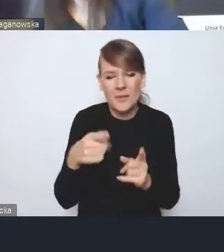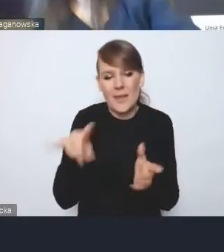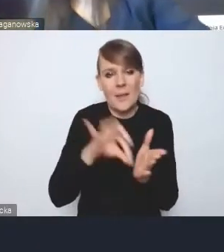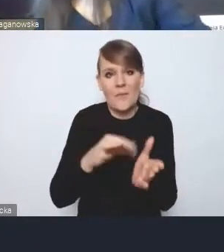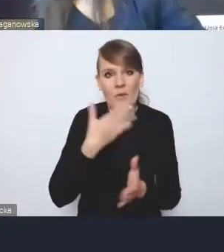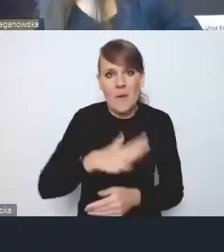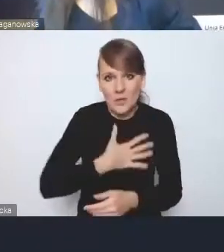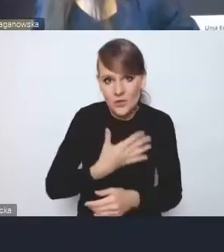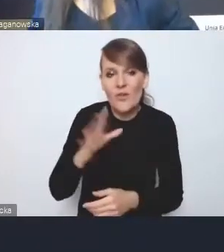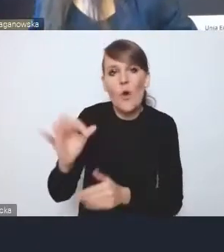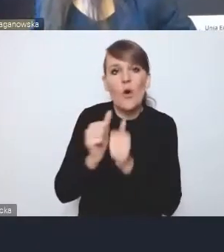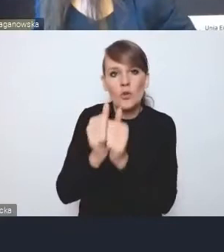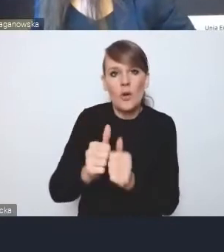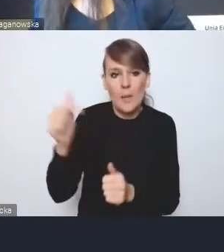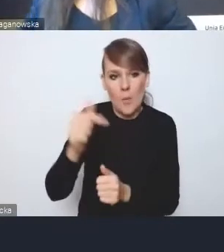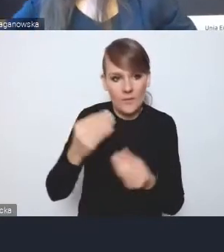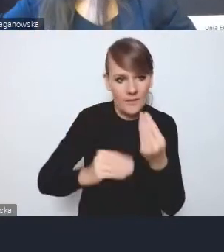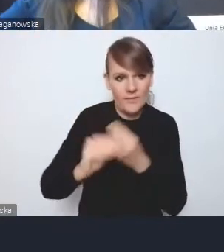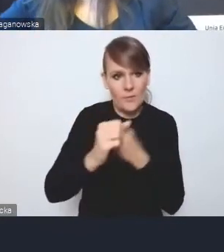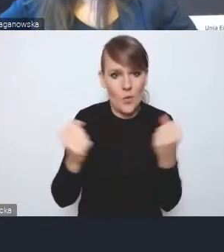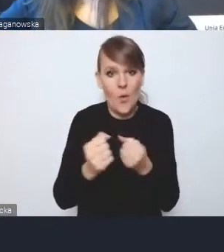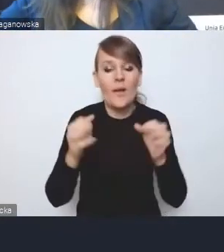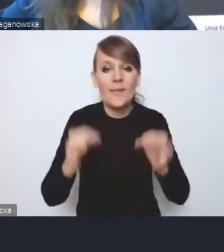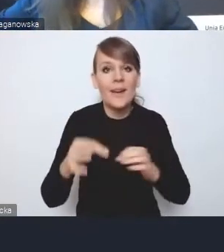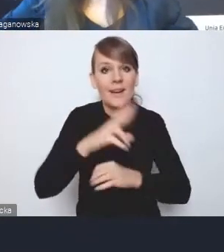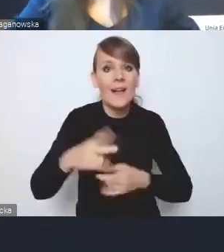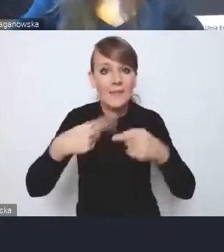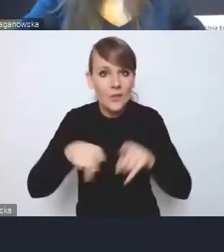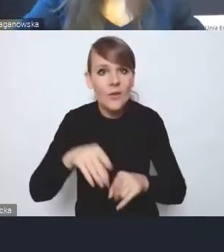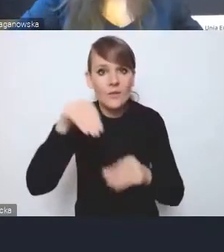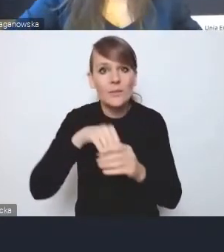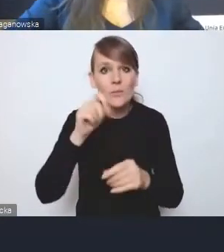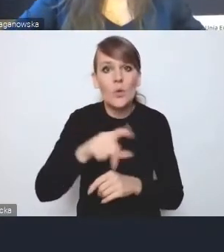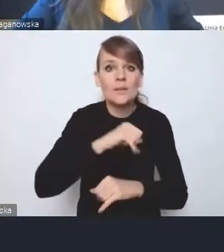W tej chwili mamy w Radzie Wykonawczej samorządy, przedstawicieli korporacji z głosem doradczym,